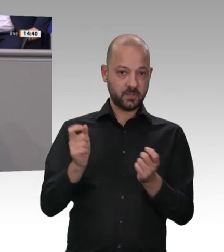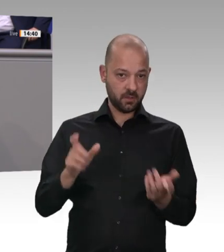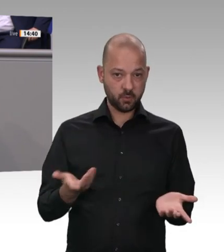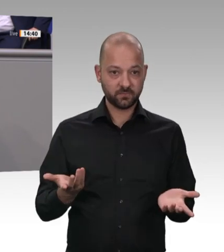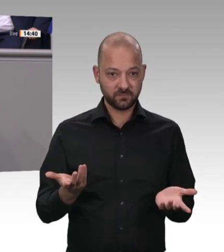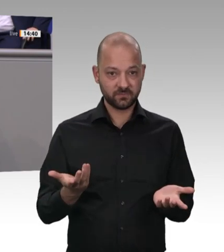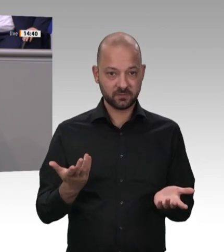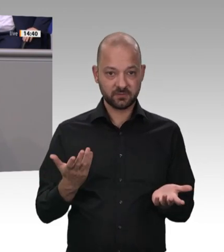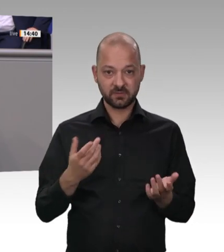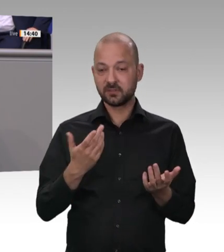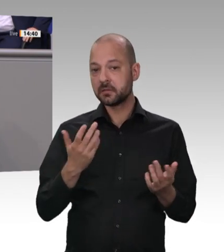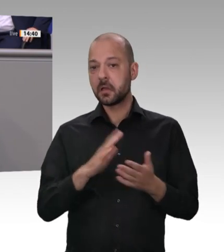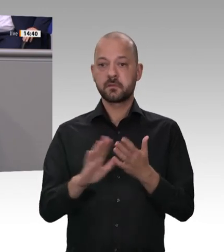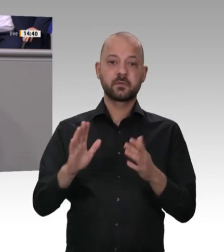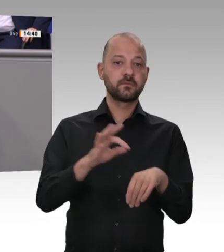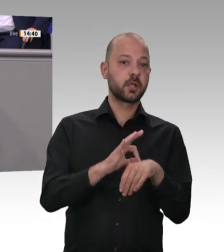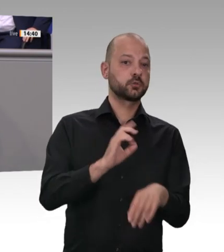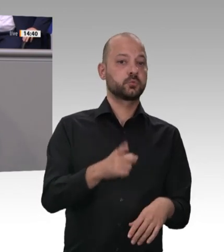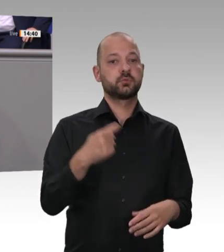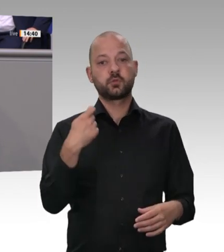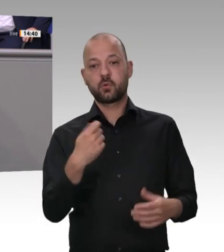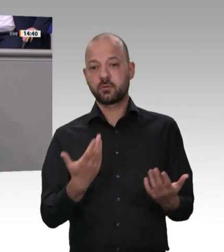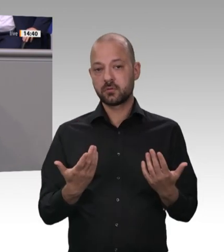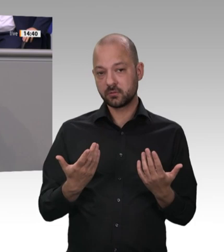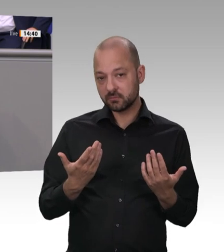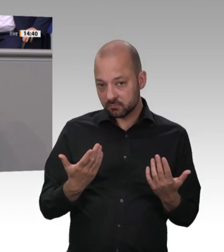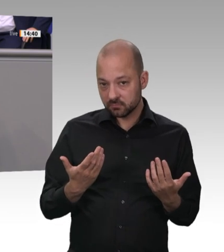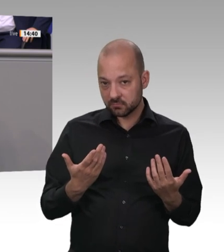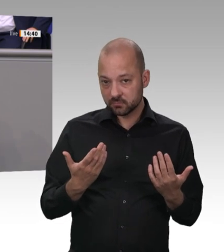der E-Mobilität ist Ihnen der Gesundheitsschutz von Arbeitskräften so ziemlich schnurzpiepegal.